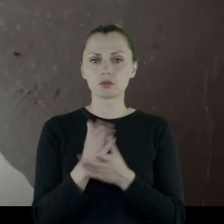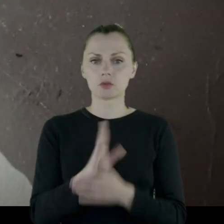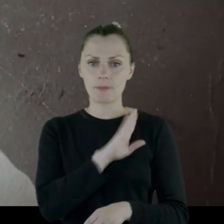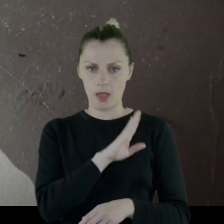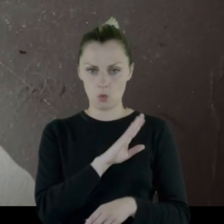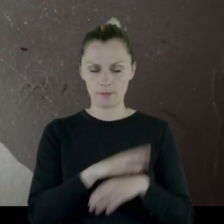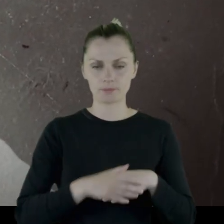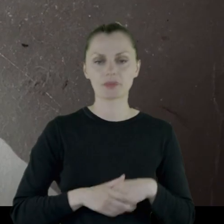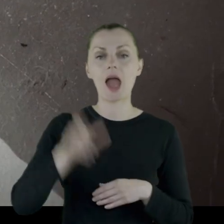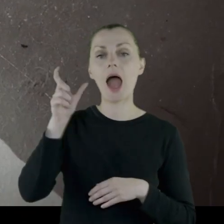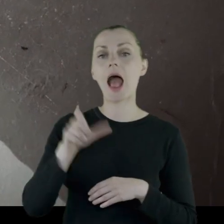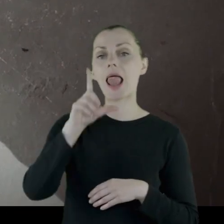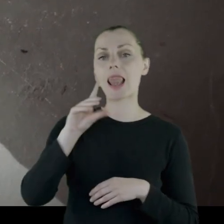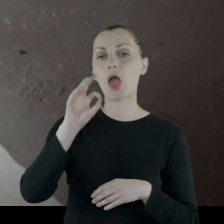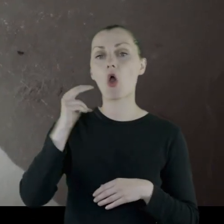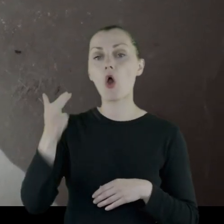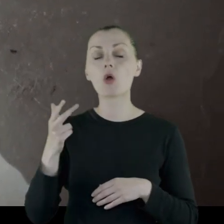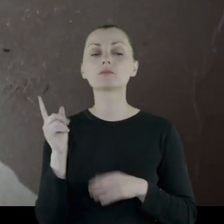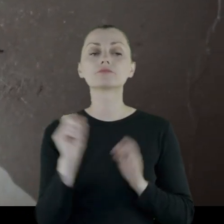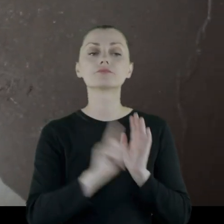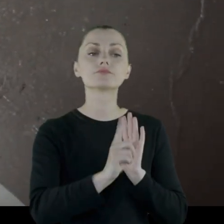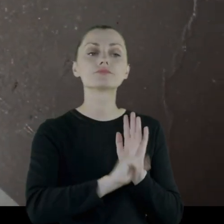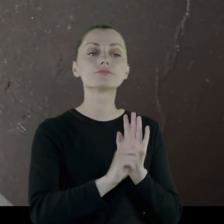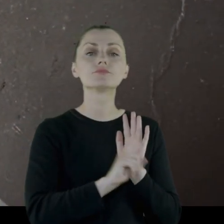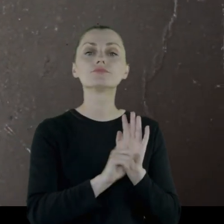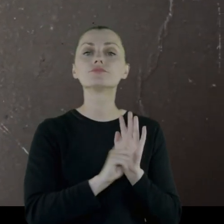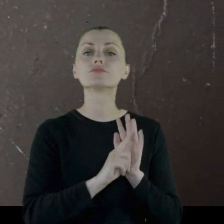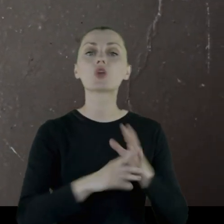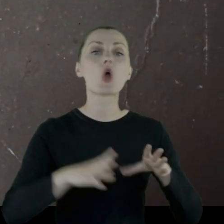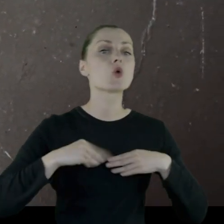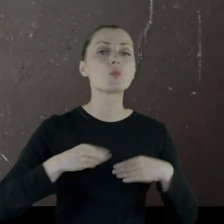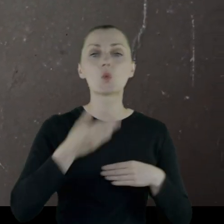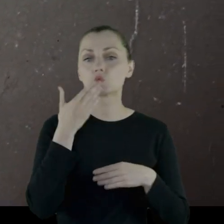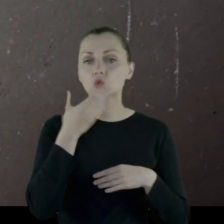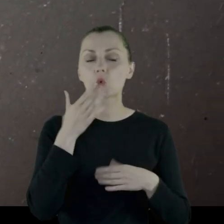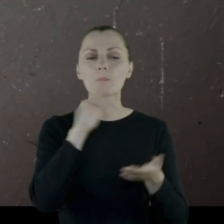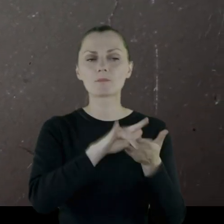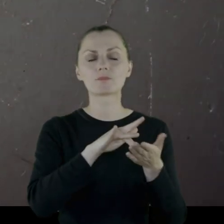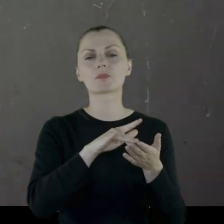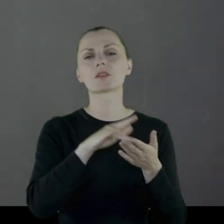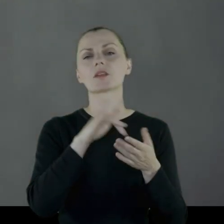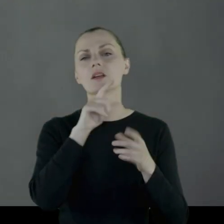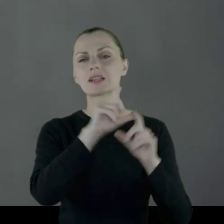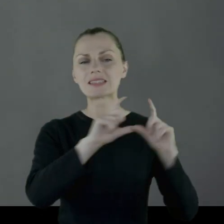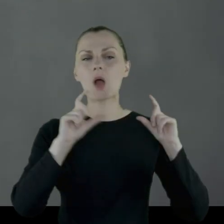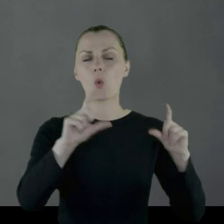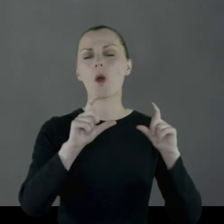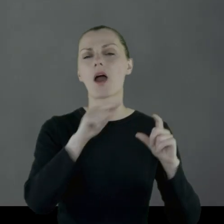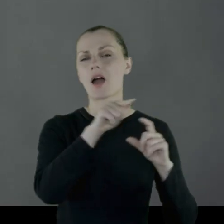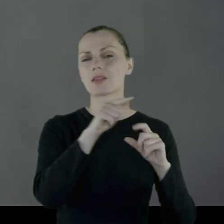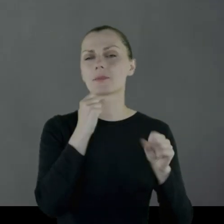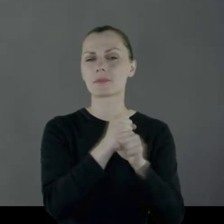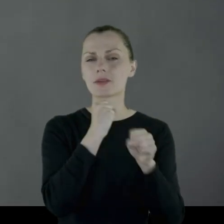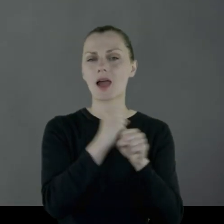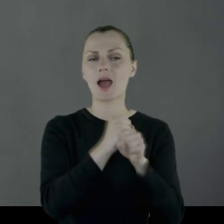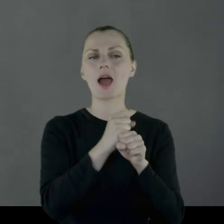Leon chodził po zupę do stołówki zakładów starachowickich.